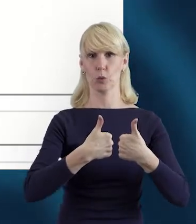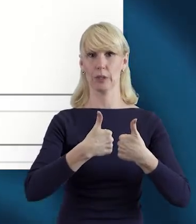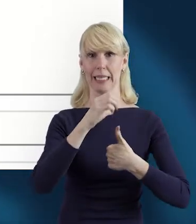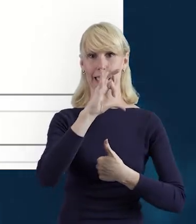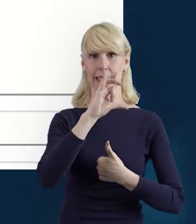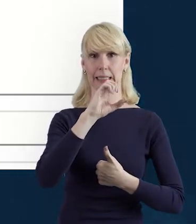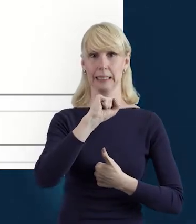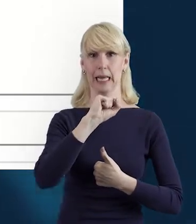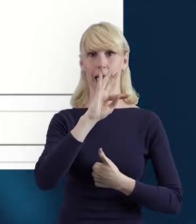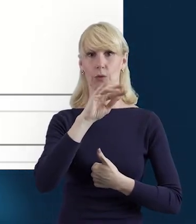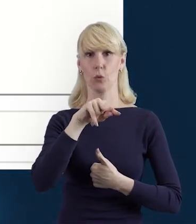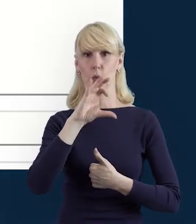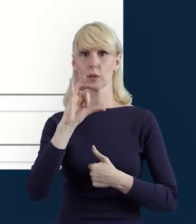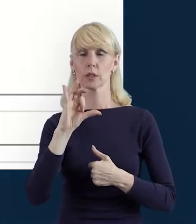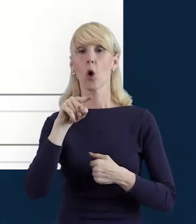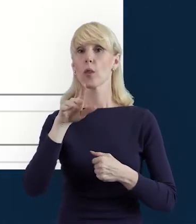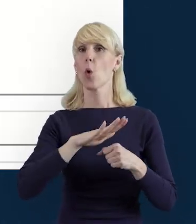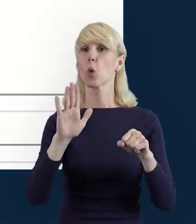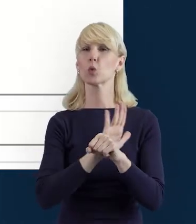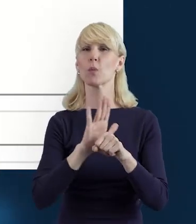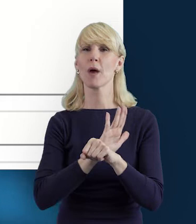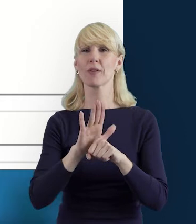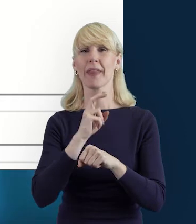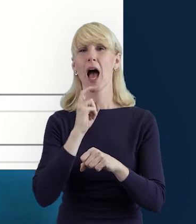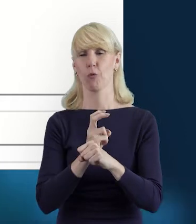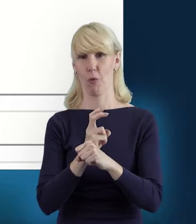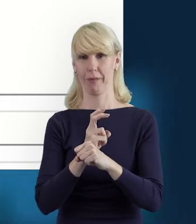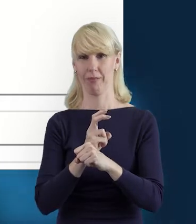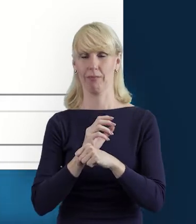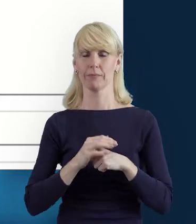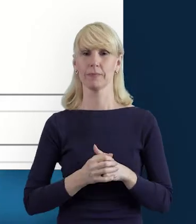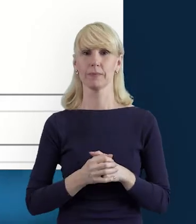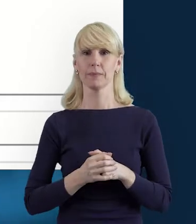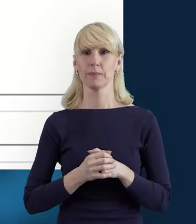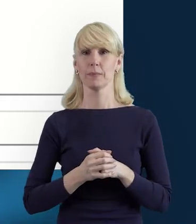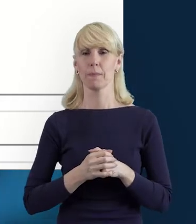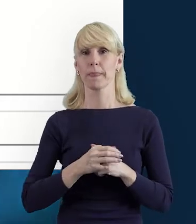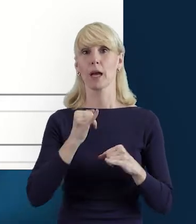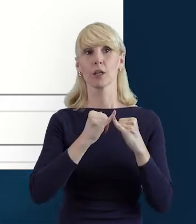Ona jest uzupełniana automatycznie. Jeżeli jest właśnie status w przygotowaniu,